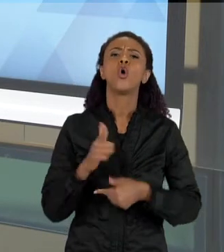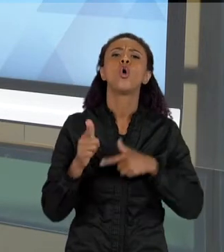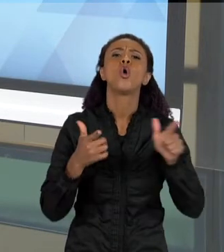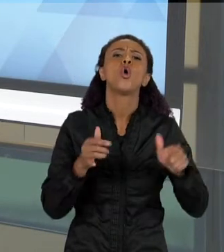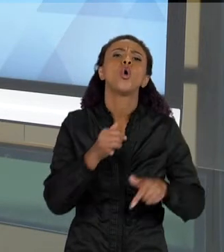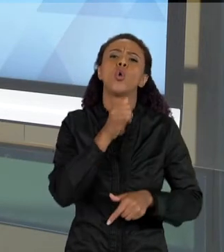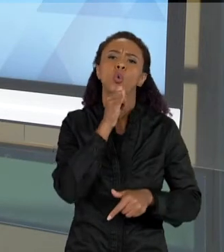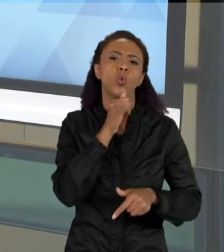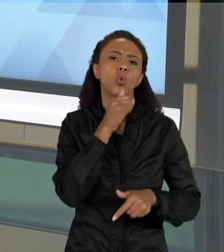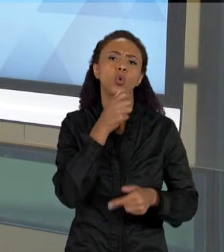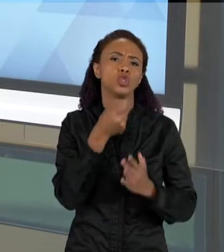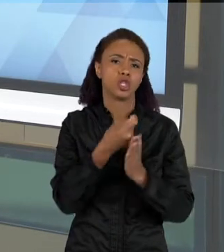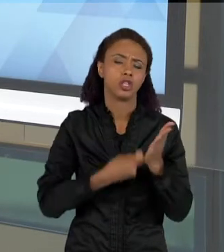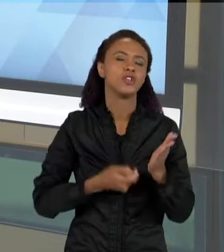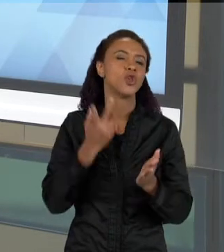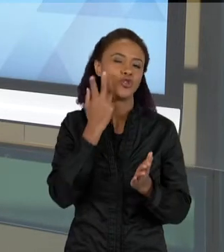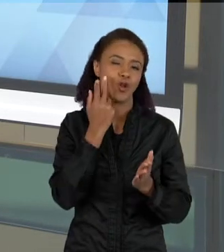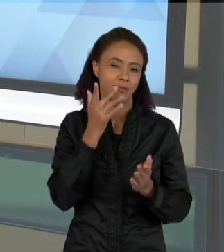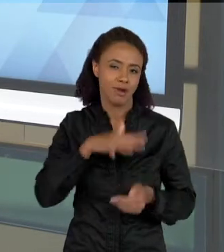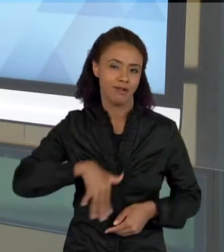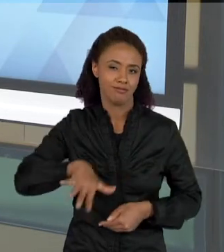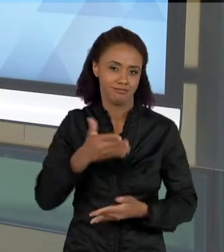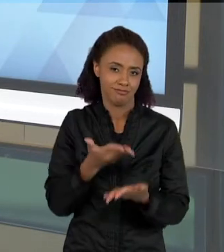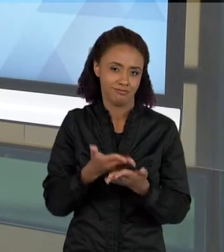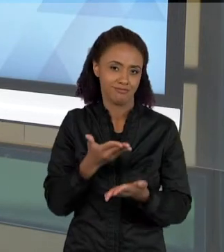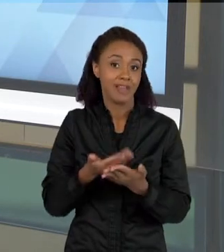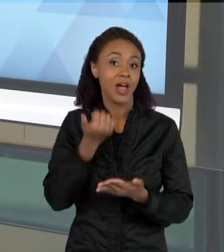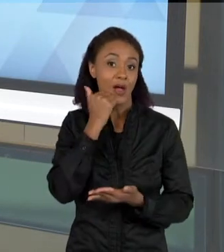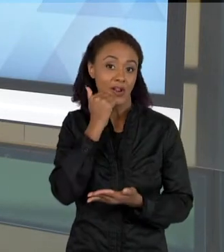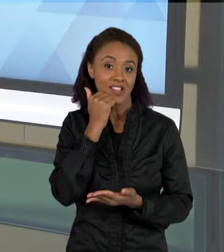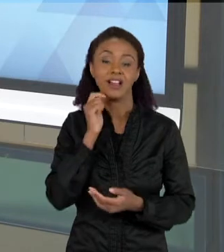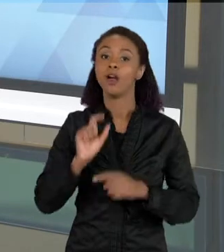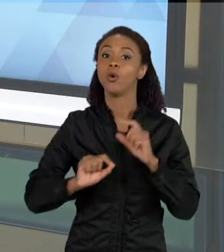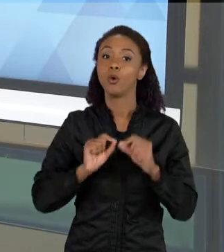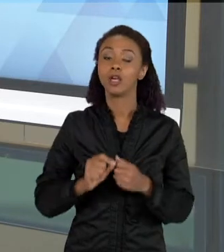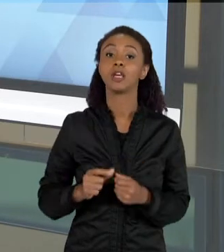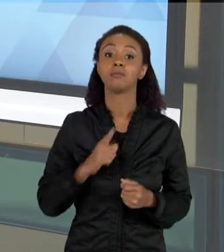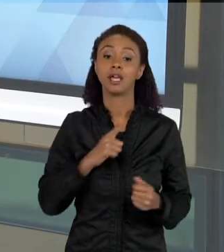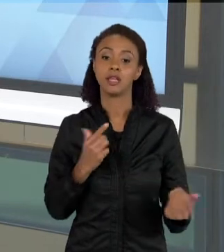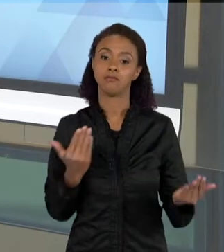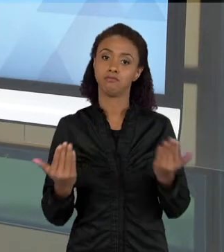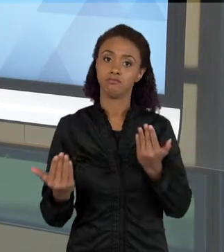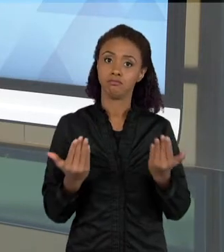CIÊNCIAS, QUE SÃO TEXTOS QUE FAZEM PARALELOS ENTRE IMAGENS E